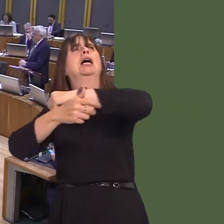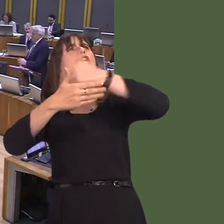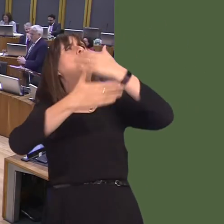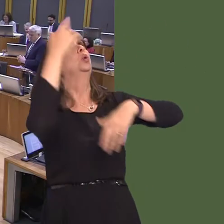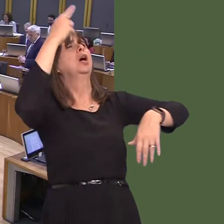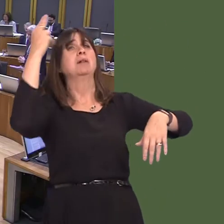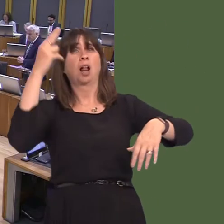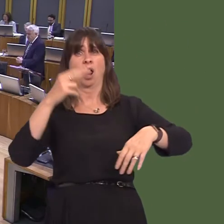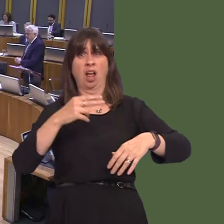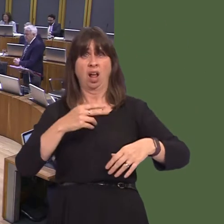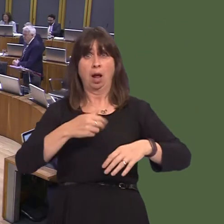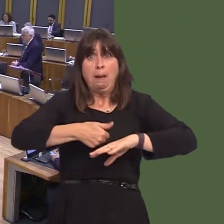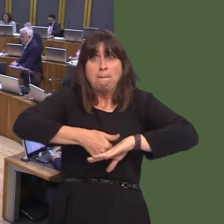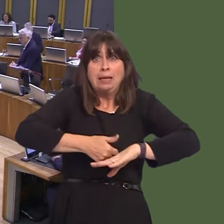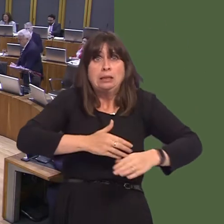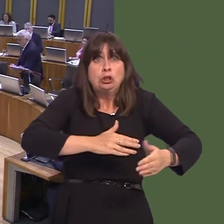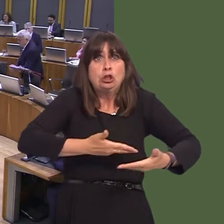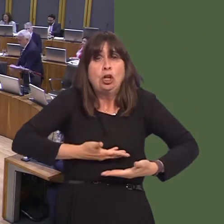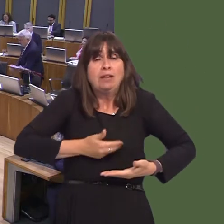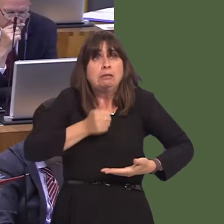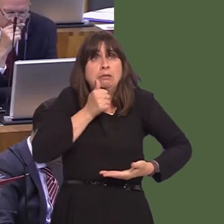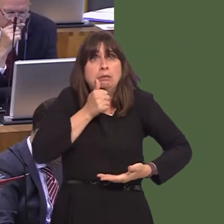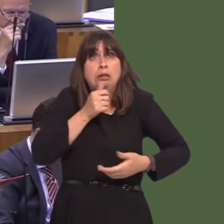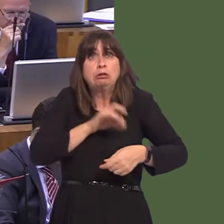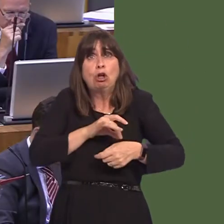yna rywbeth yn bod gydag ysbyty newydd, mae'n rhaid i mi ddweud, mewn egwyddor. Rydw i'n